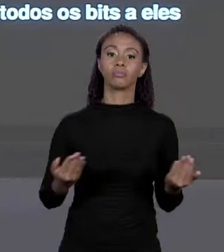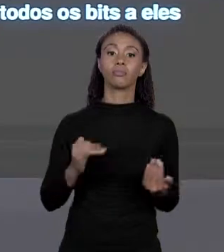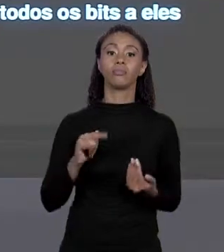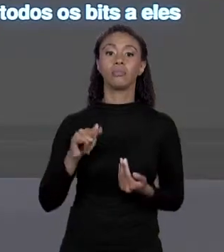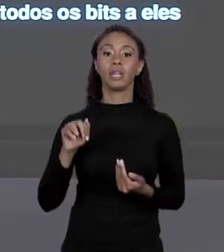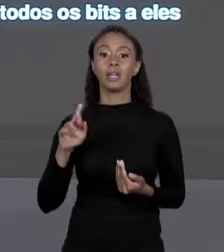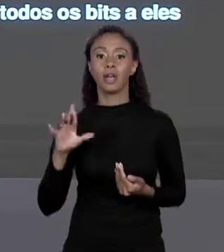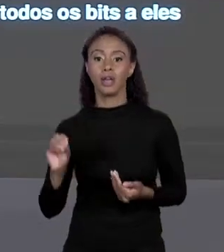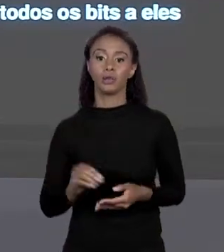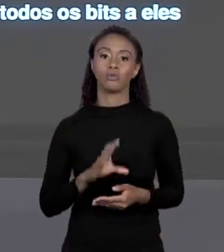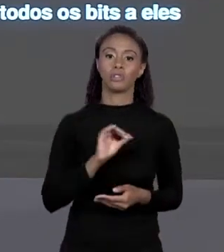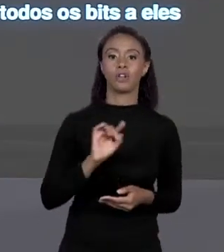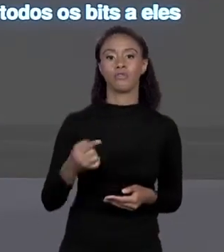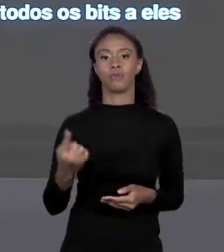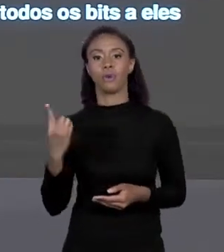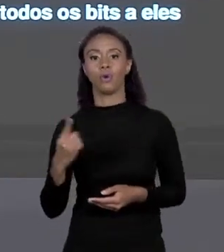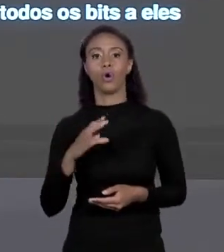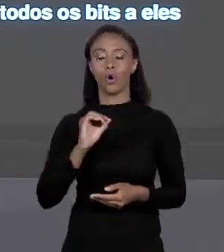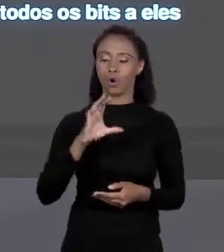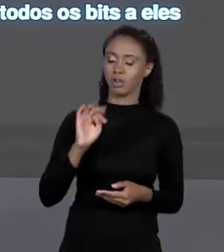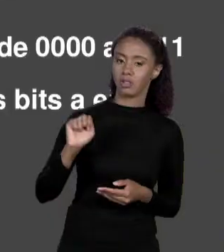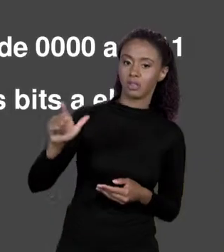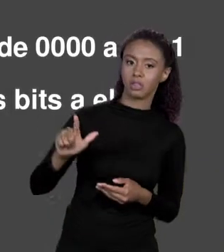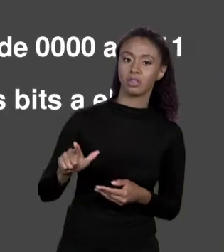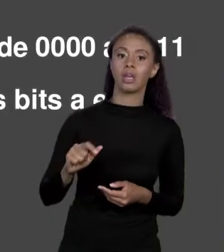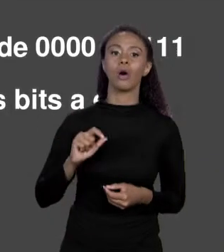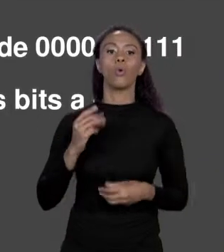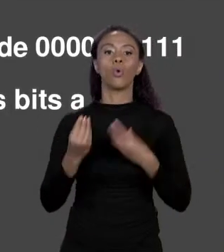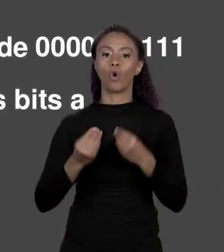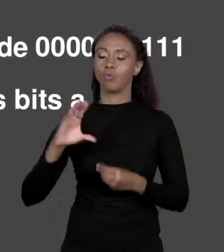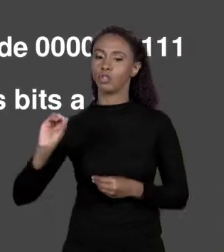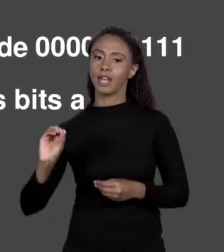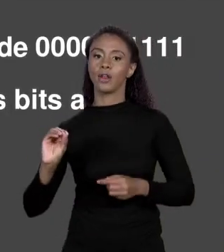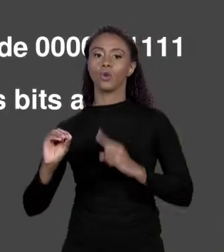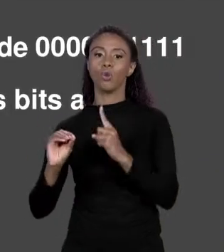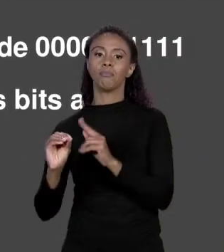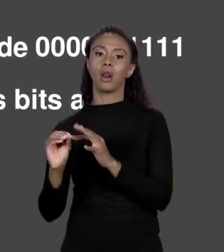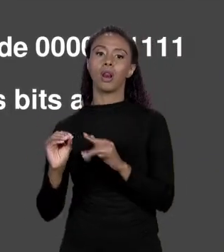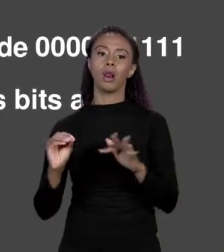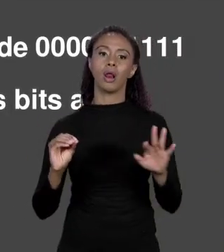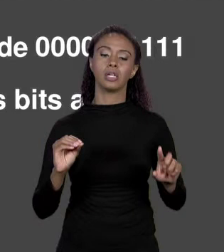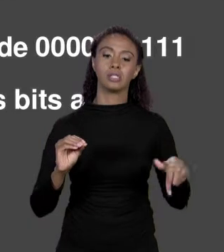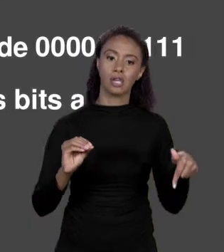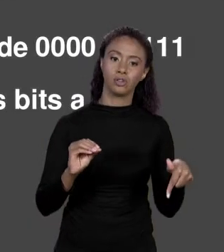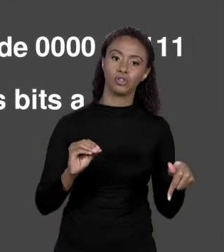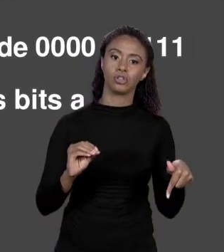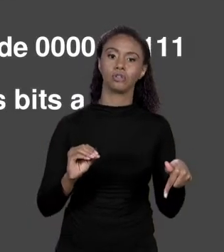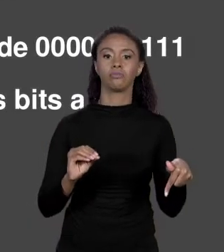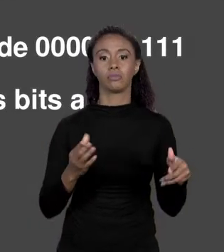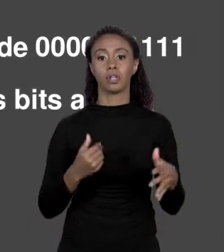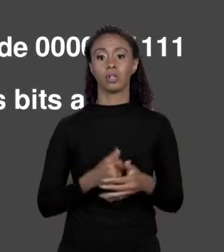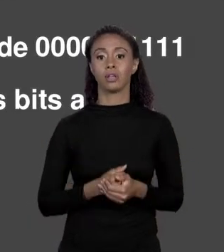DE 0 A 7, EM BINÁRIO ELES OCUPAM 000 A 111. HEXADECIMAL